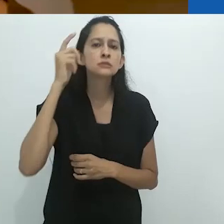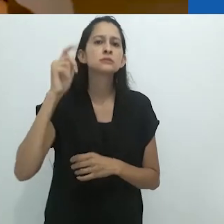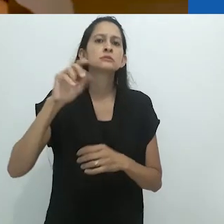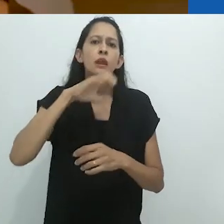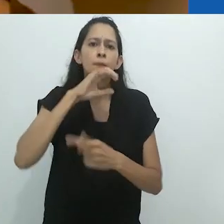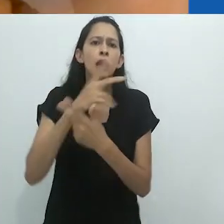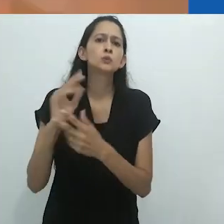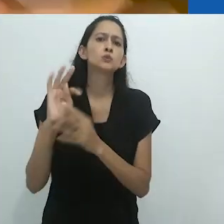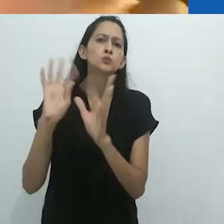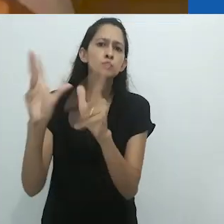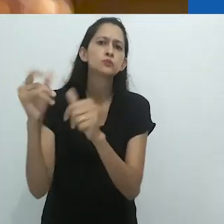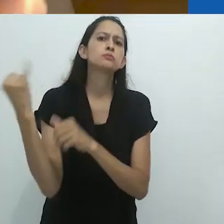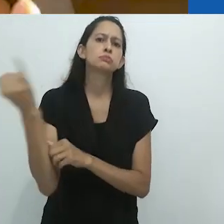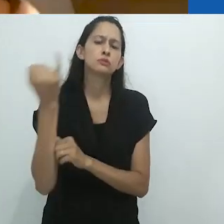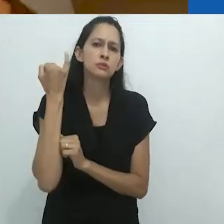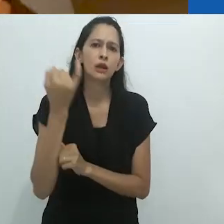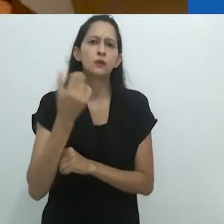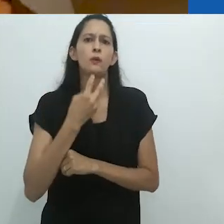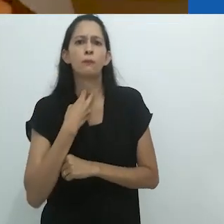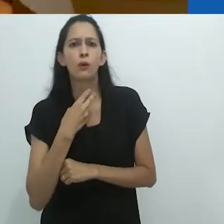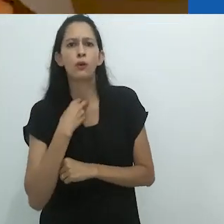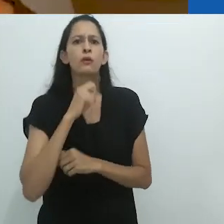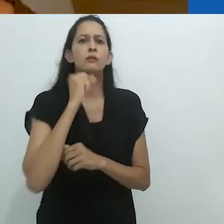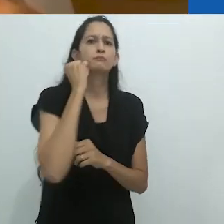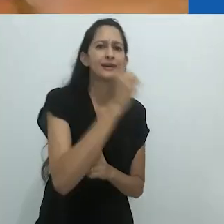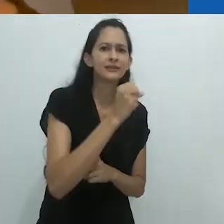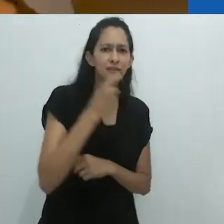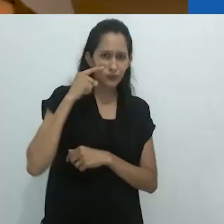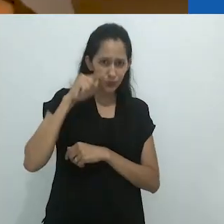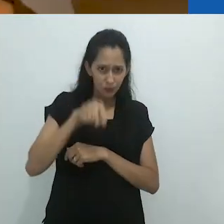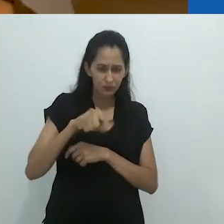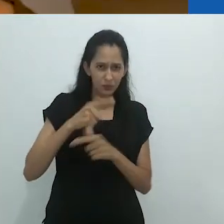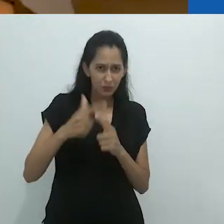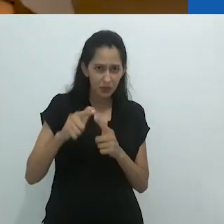e ele não deveria fazer esse tipo de coisa. Vocês veem o problema para eles?